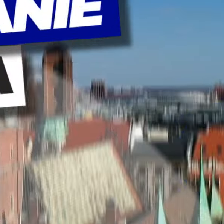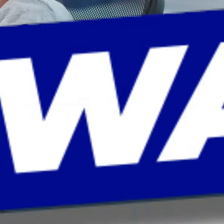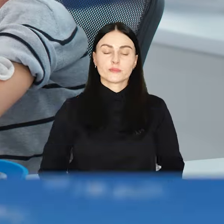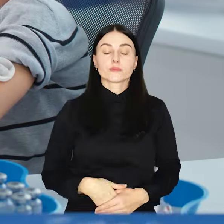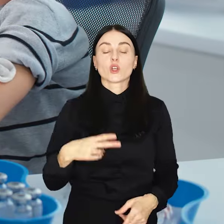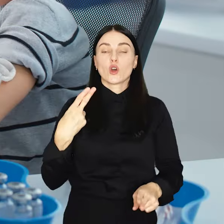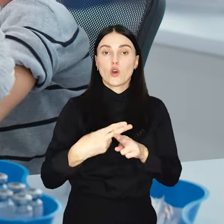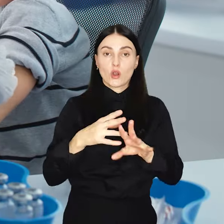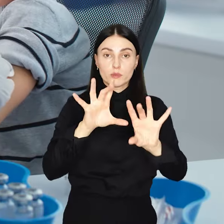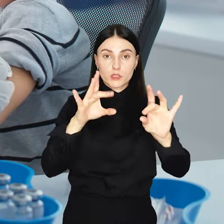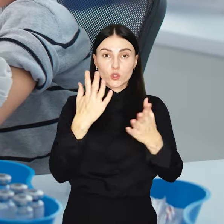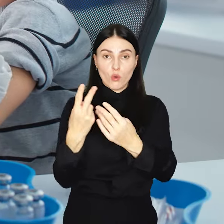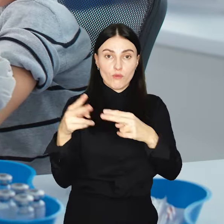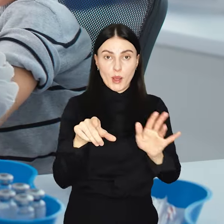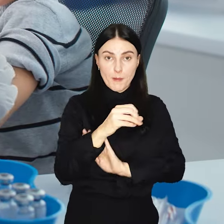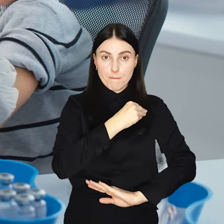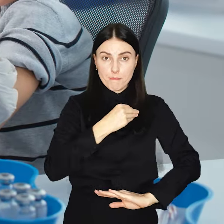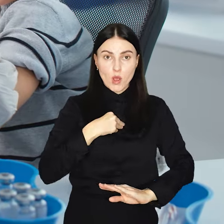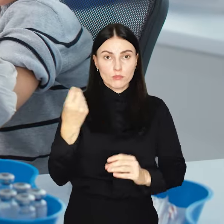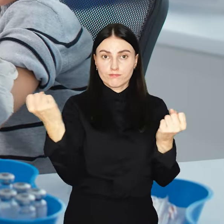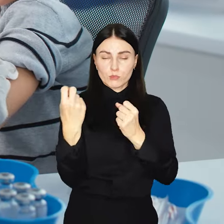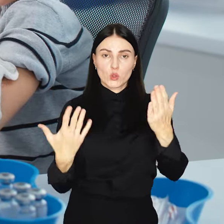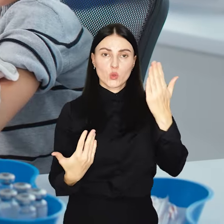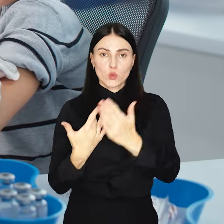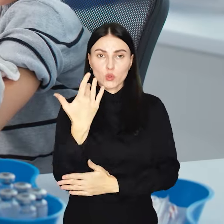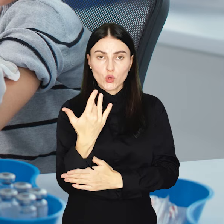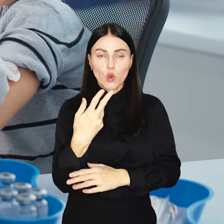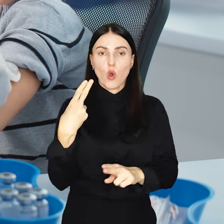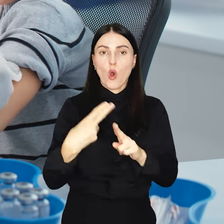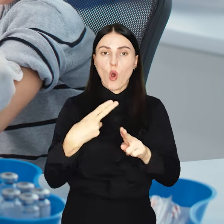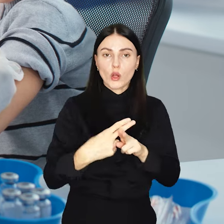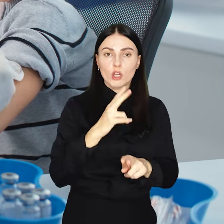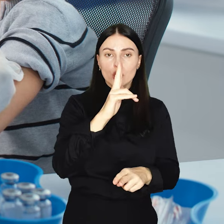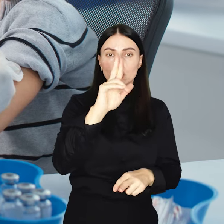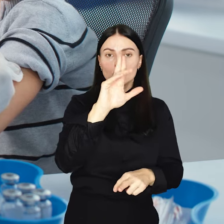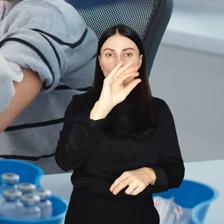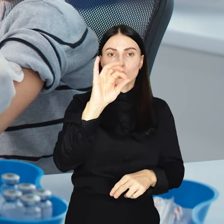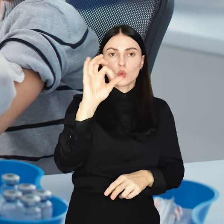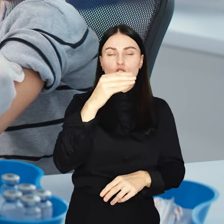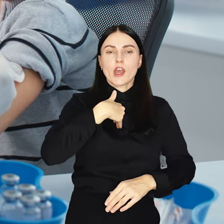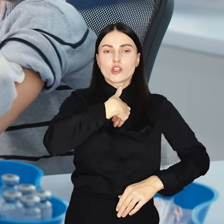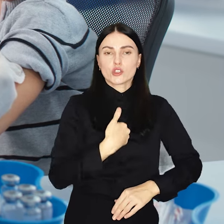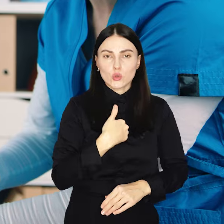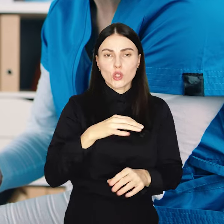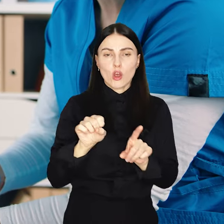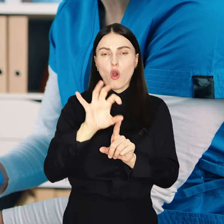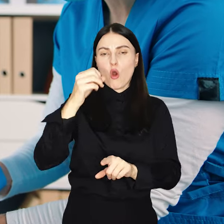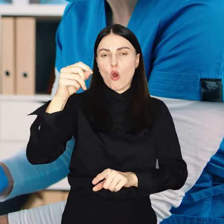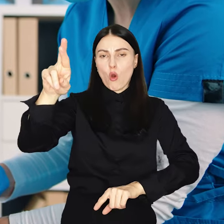Choroby zakaźne wracają do Polski. Gwałtownie rośnie liczba przypadków krztuśca czy odry, a główną przyczyną